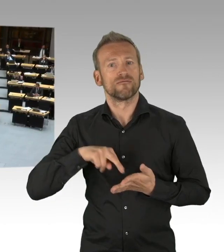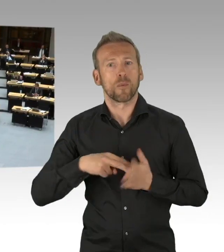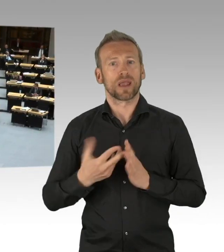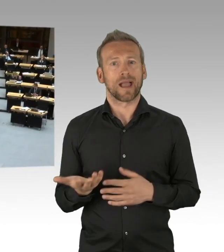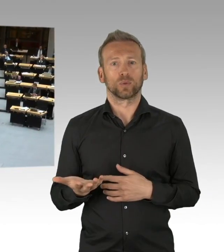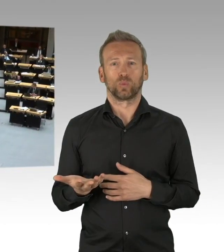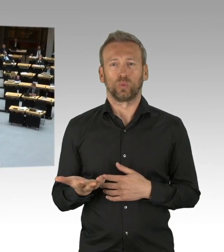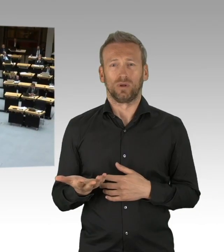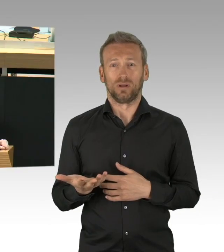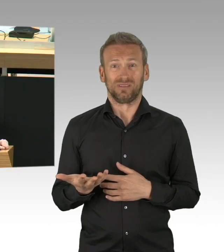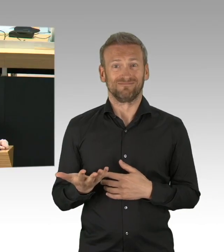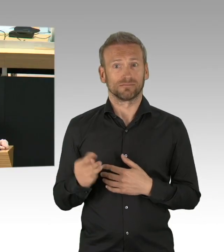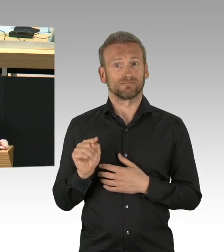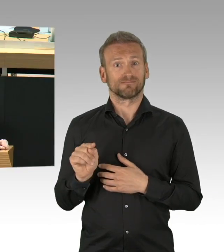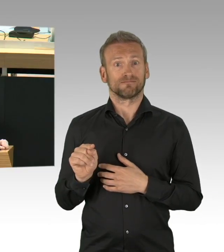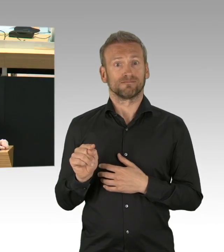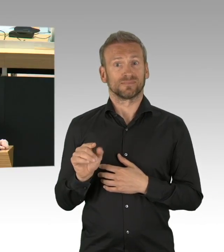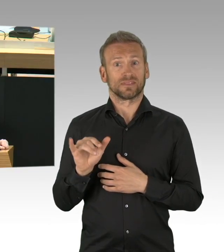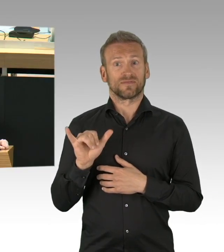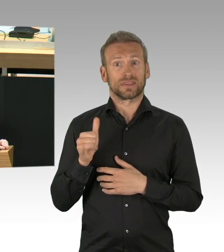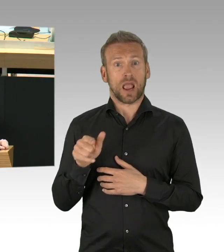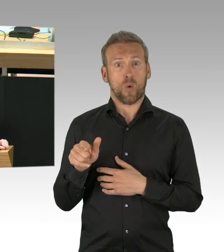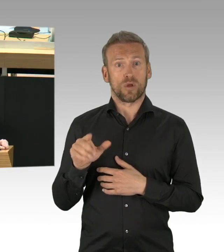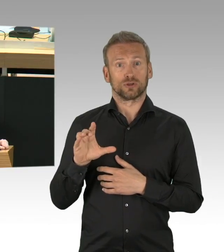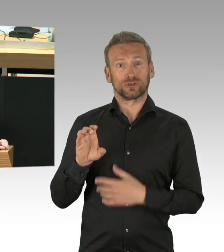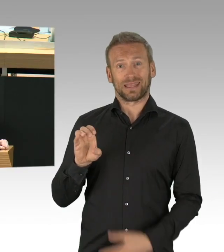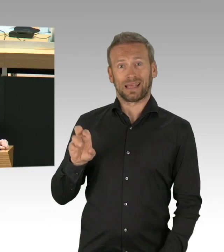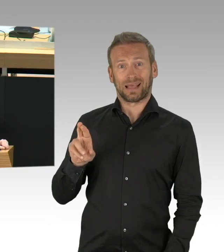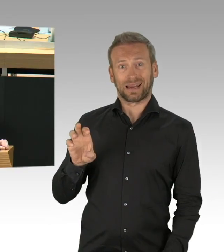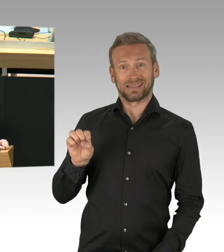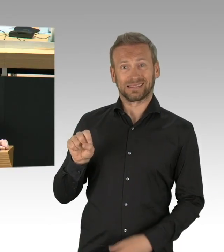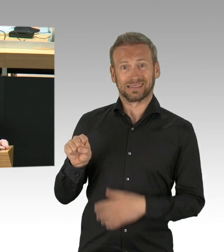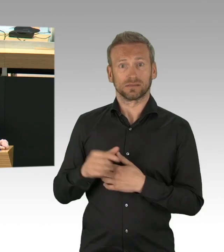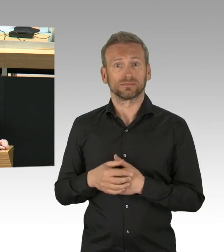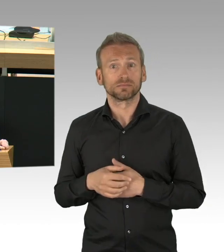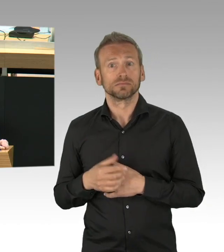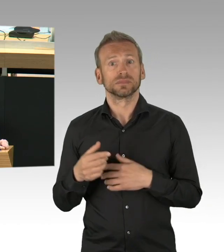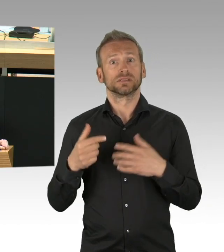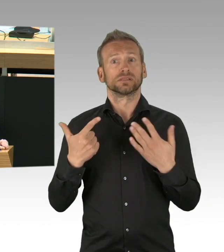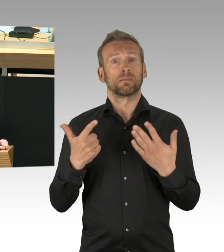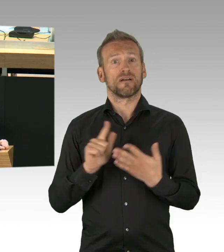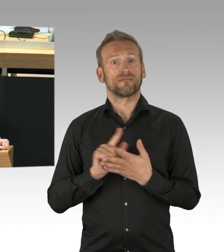Die Lufthansa hat seit gestern eine Maskenpflicht in ihren Flugzeugen, im Gegenzug – (Zwischenrufe)